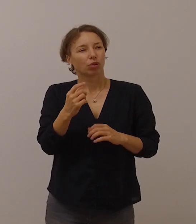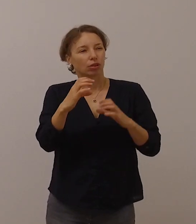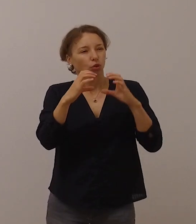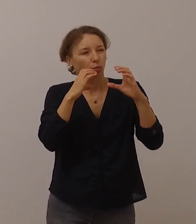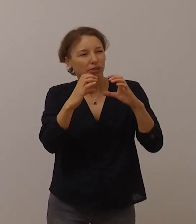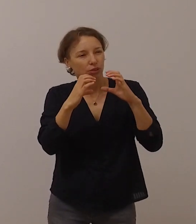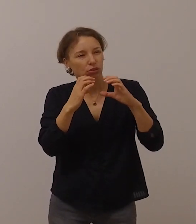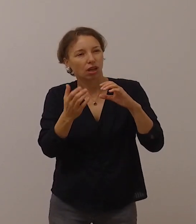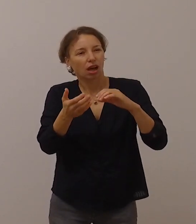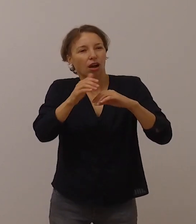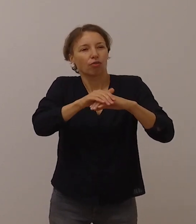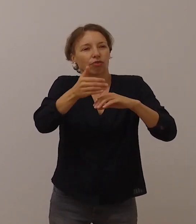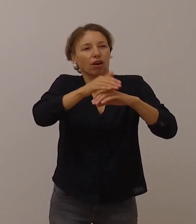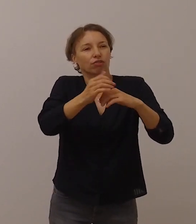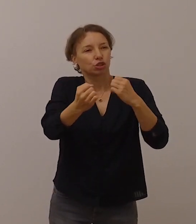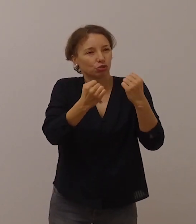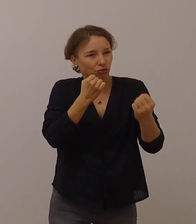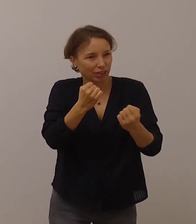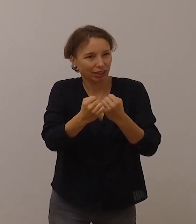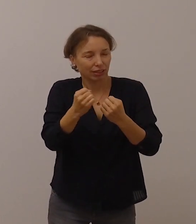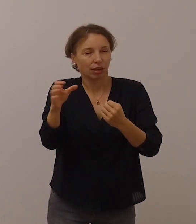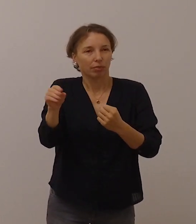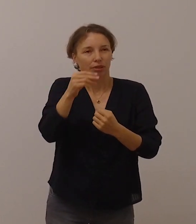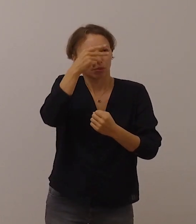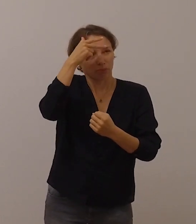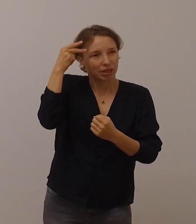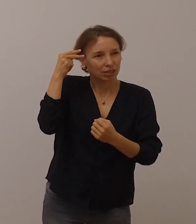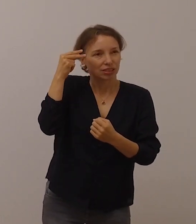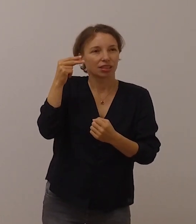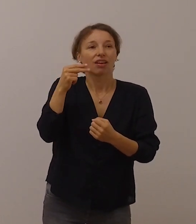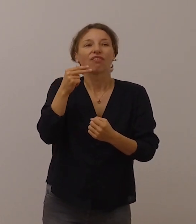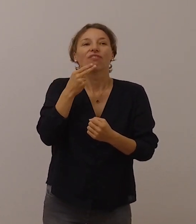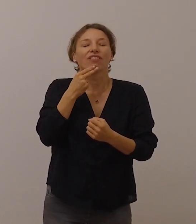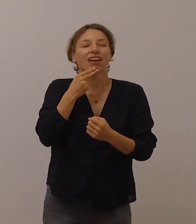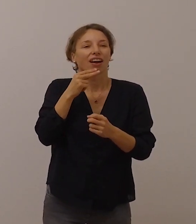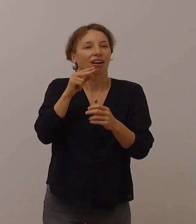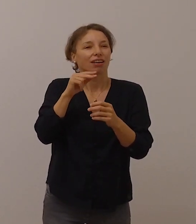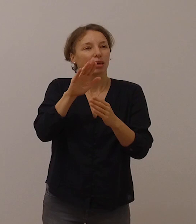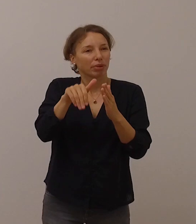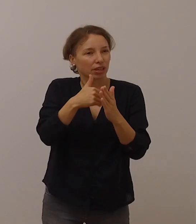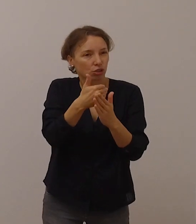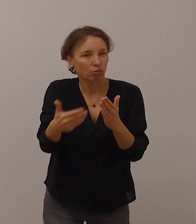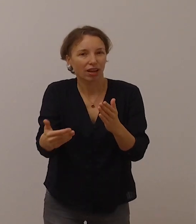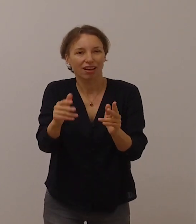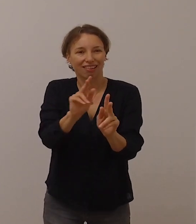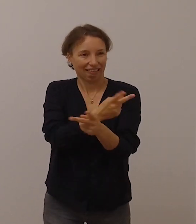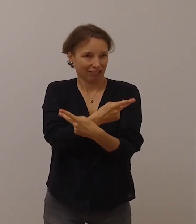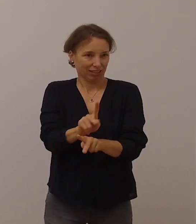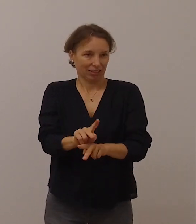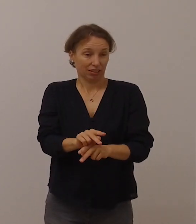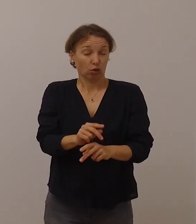mit Menschen, die die Gebärdensprache nicht beherrschen – und es isoliert.